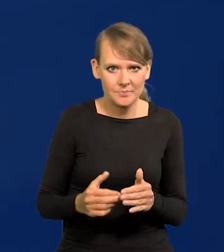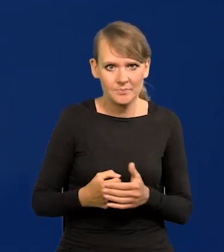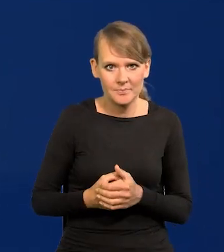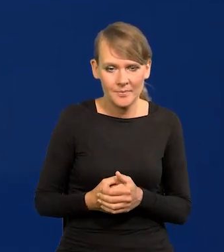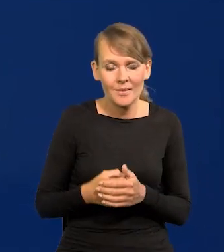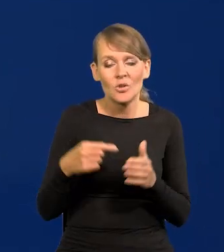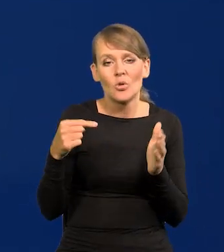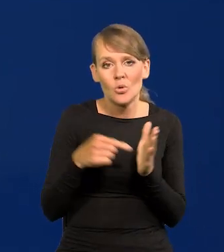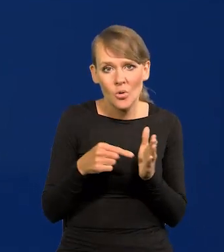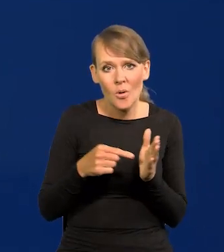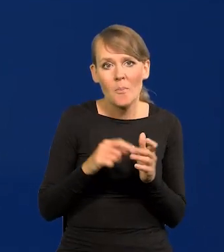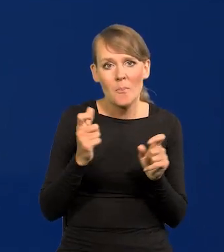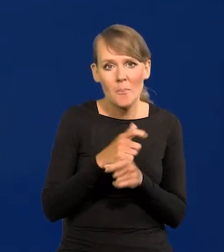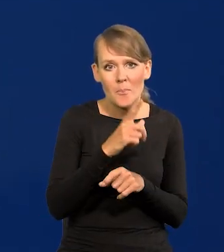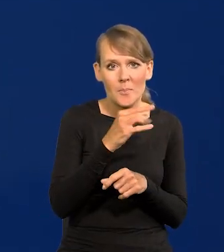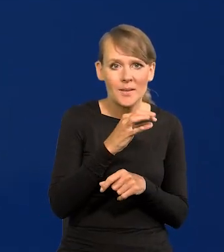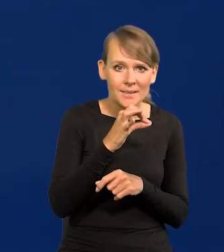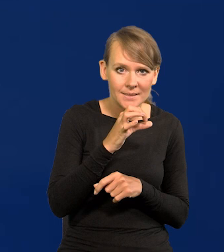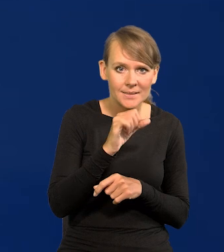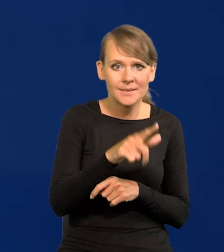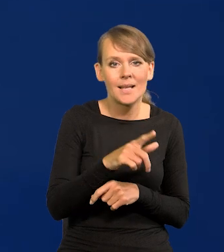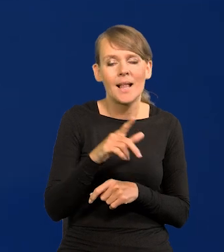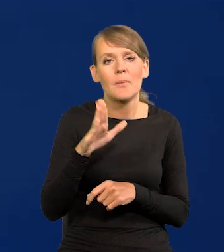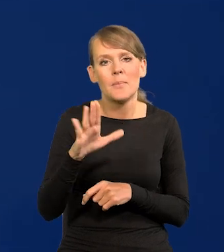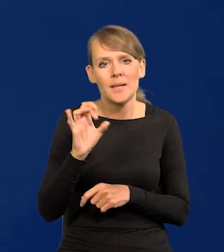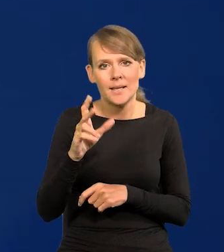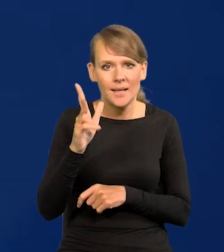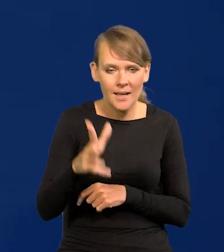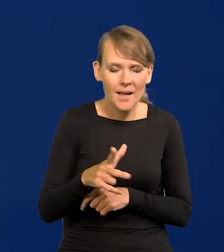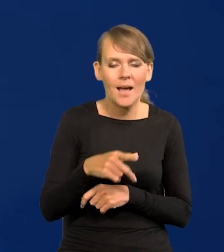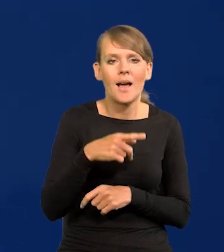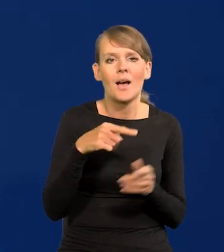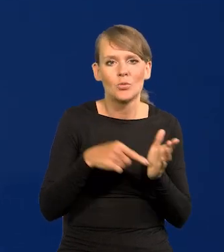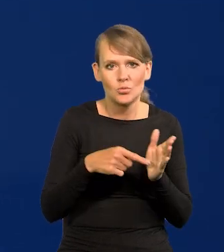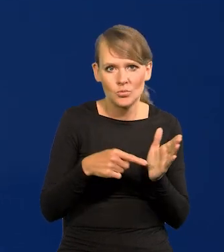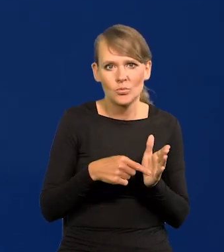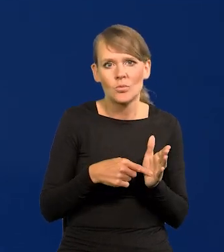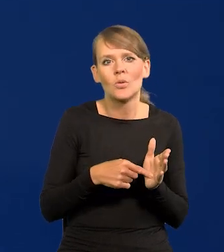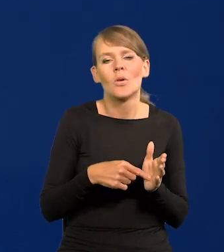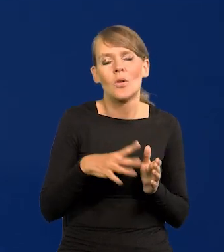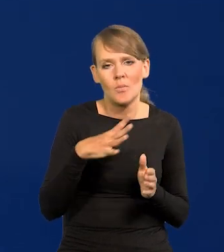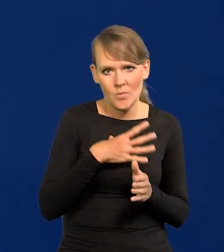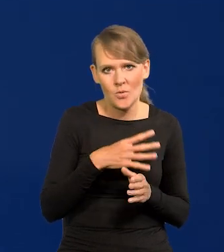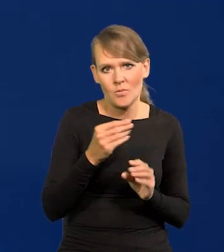I wtedy państwo przez PFR i przez BGK udzieliło takich środków przedsiębiorstwom,